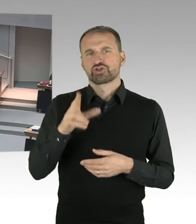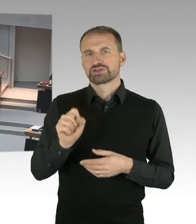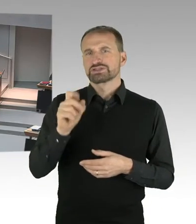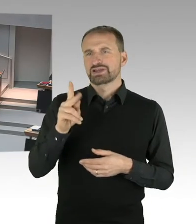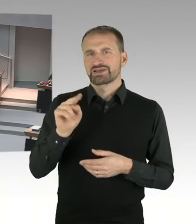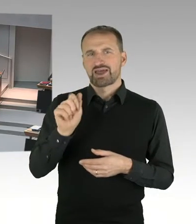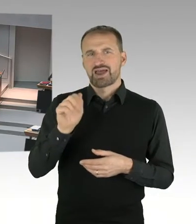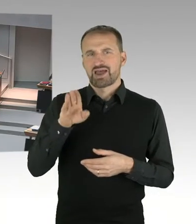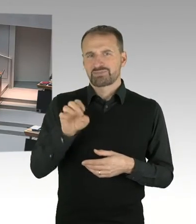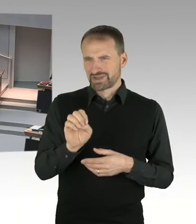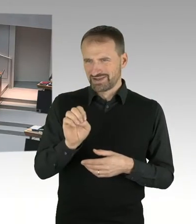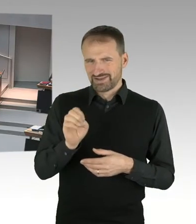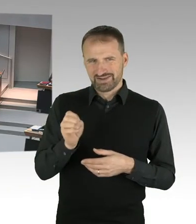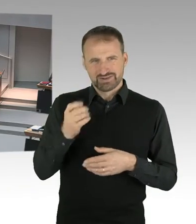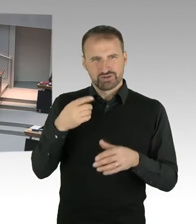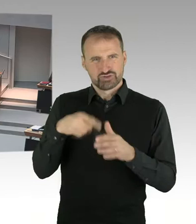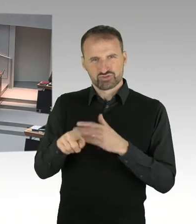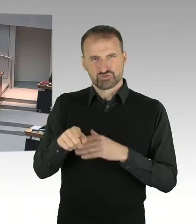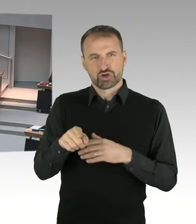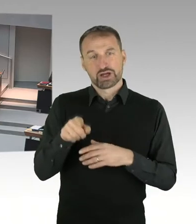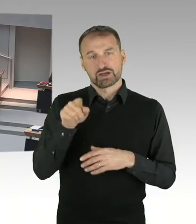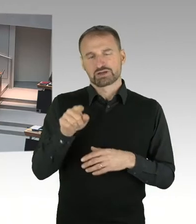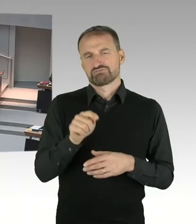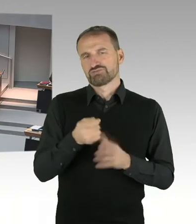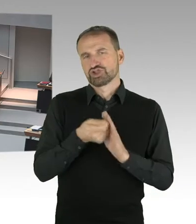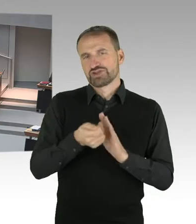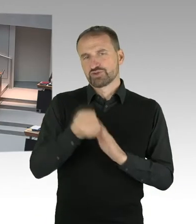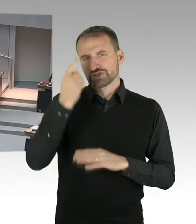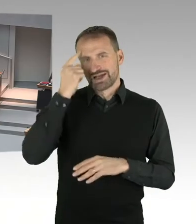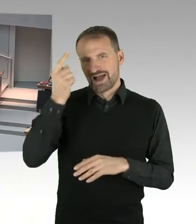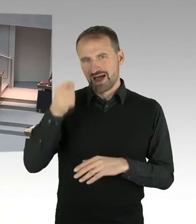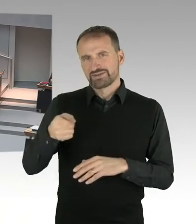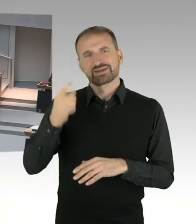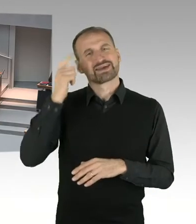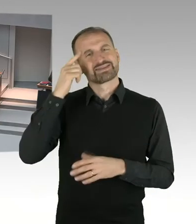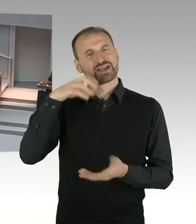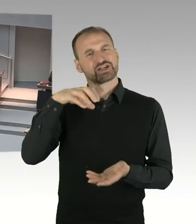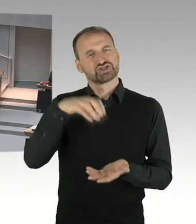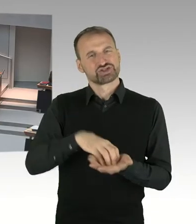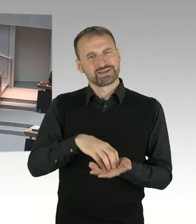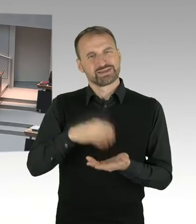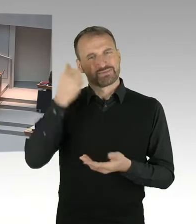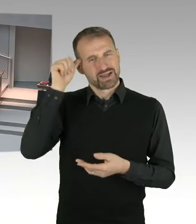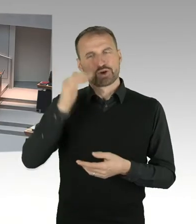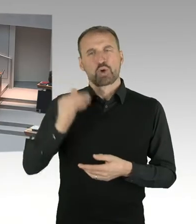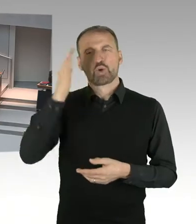die Rückkehr nach Hohenschönhausen zu ermöglichen, kurzfristig neue Erkenntnisse aufgetaucht,